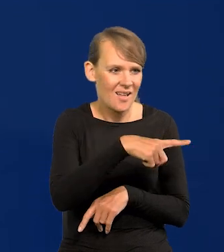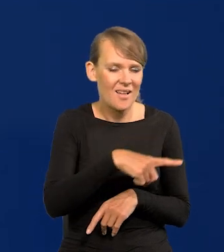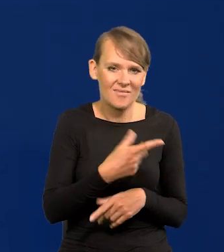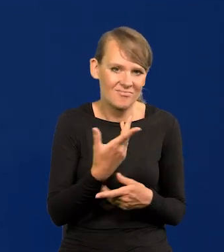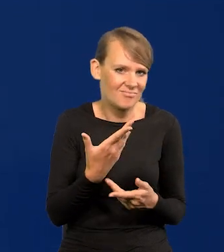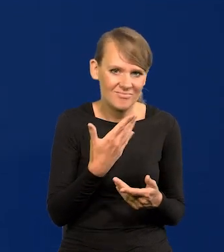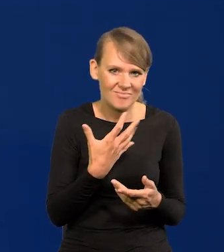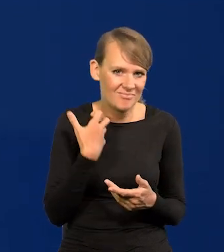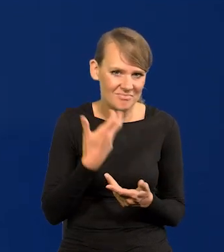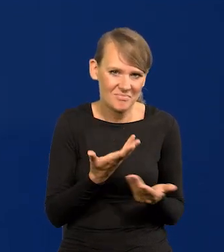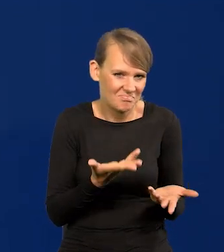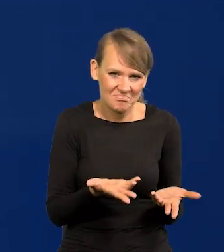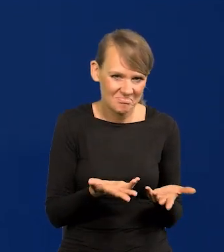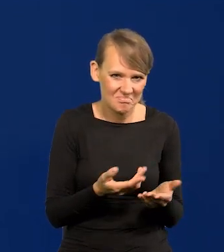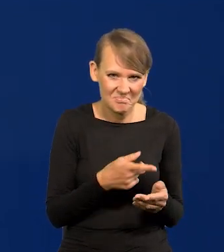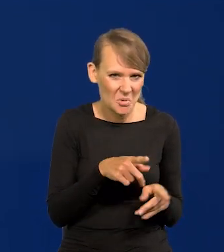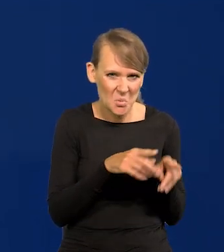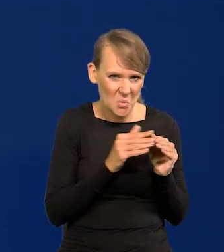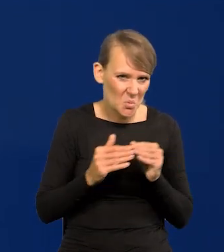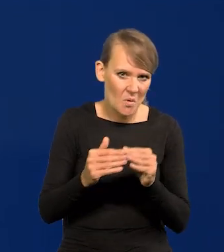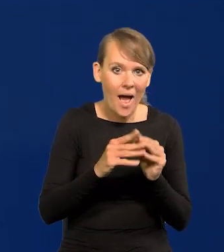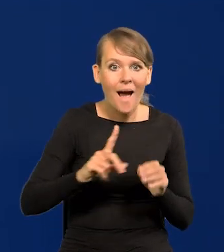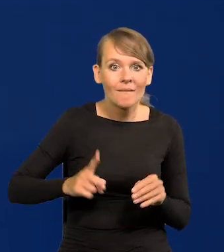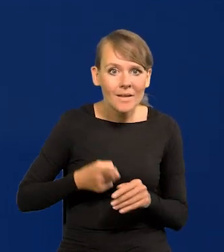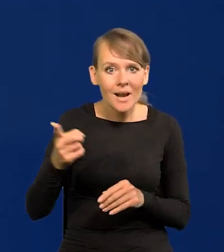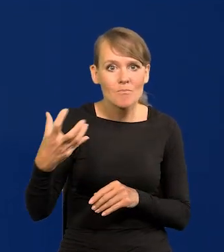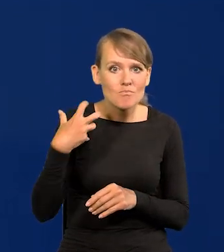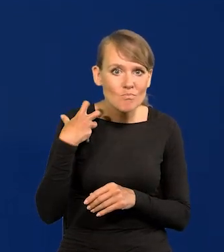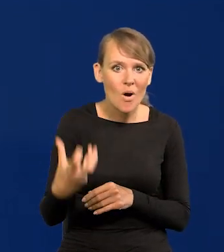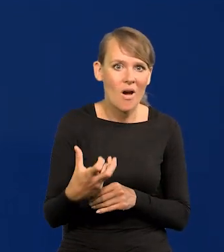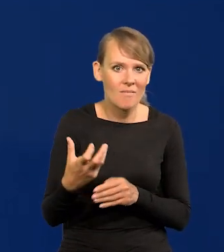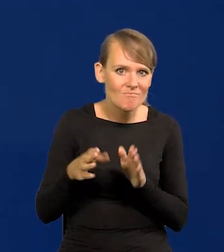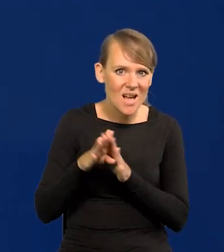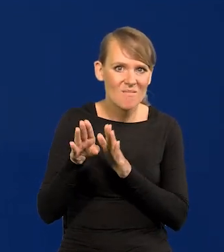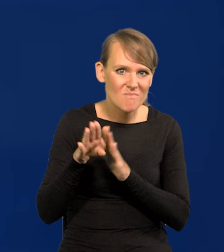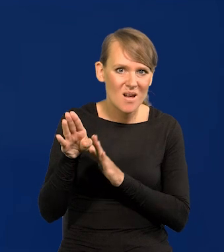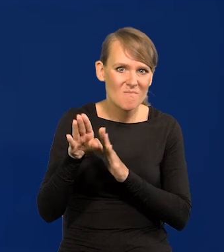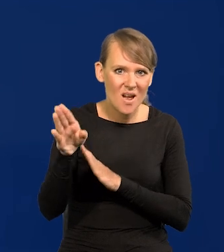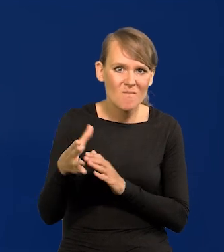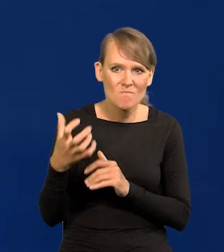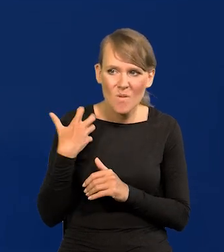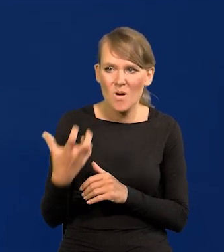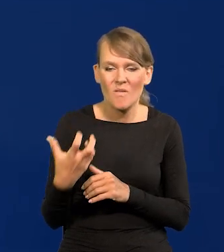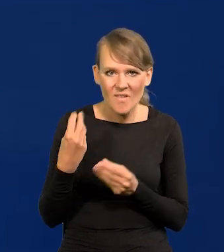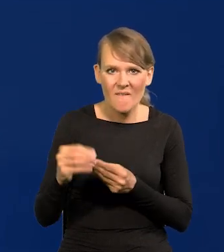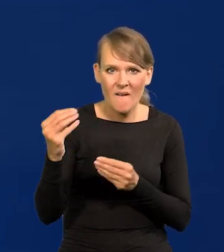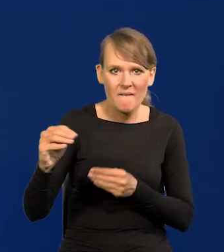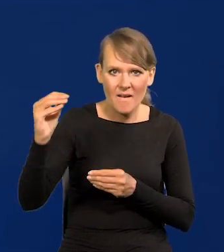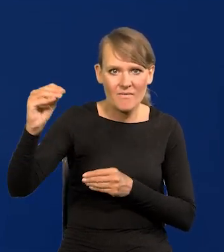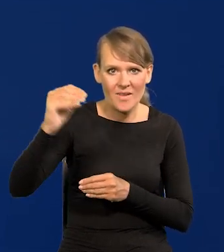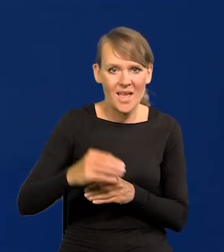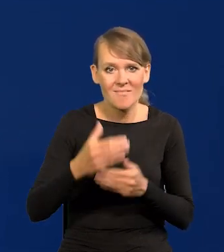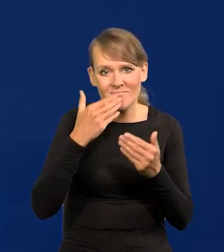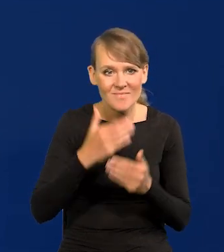A Francuzi cały czas się bogacili, cały czas, dzięki tym zasobom całego świata